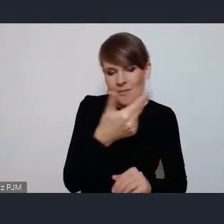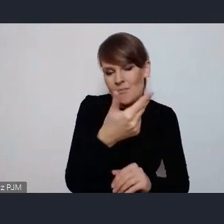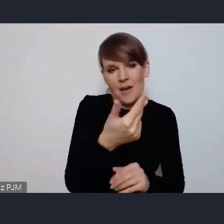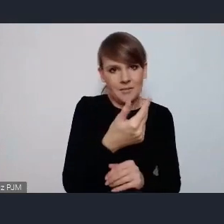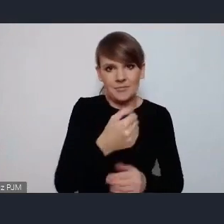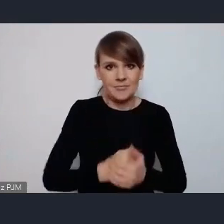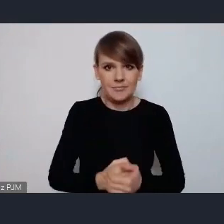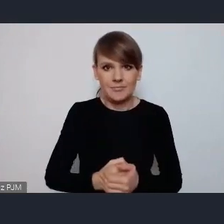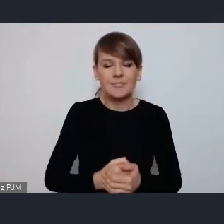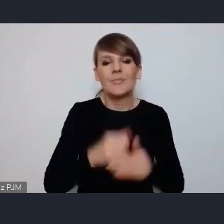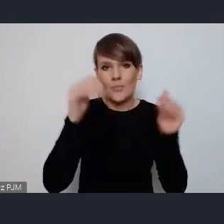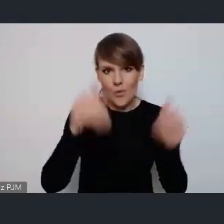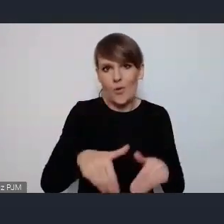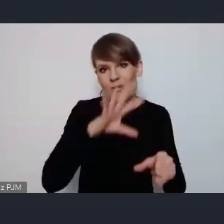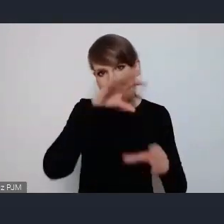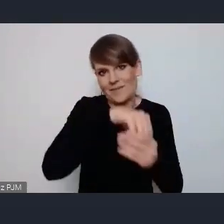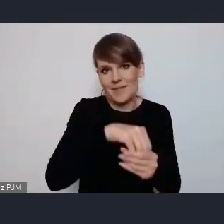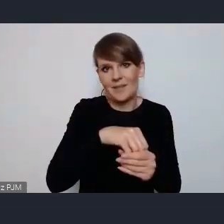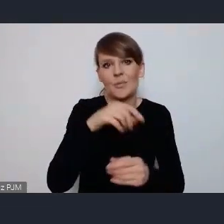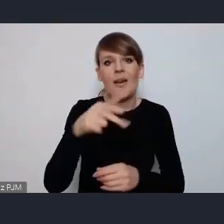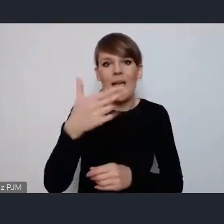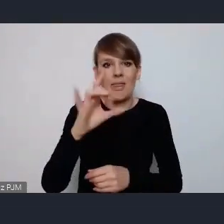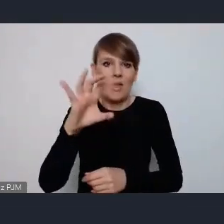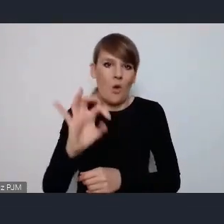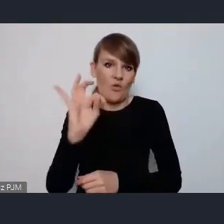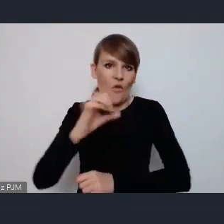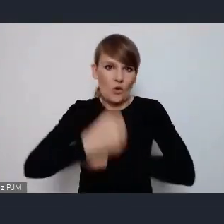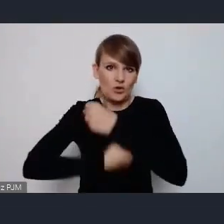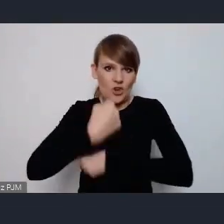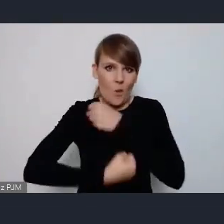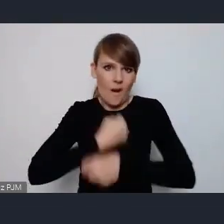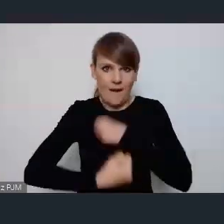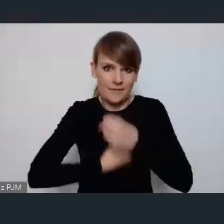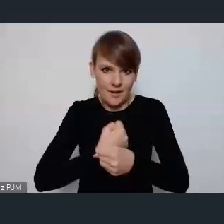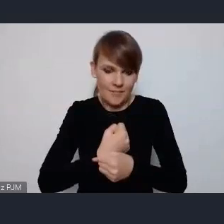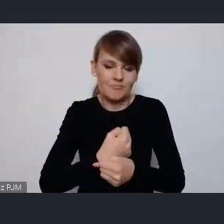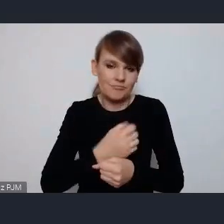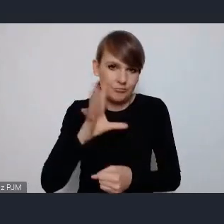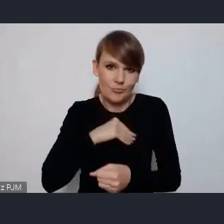działania NGO-sowe w dyskusjach o przyszłości miast.